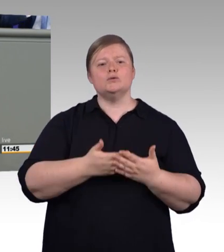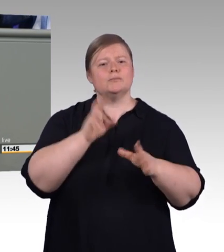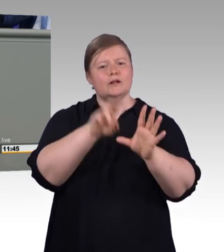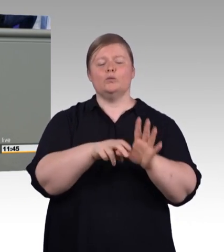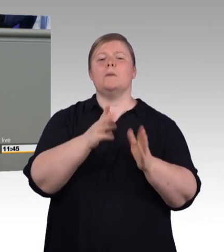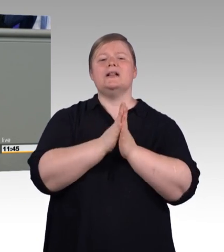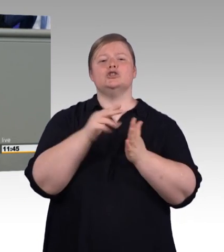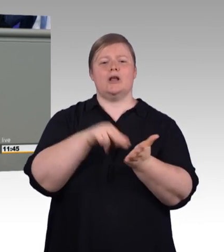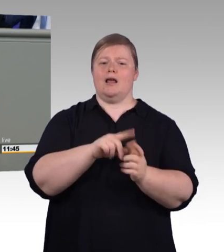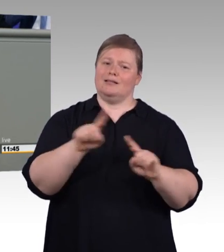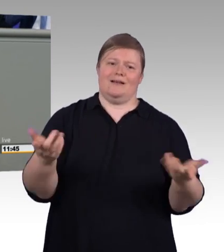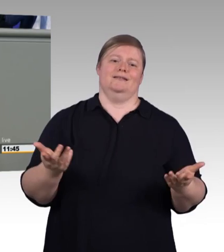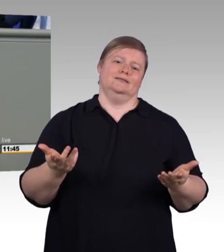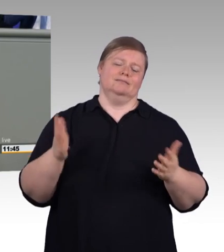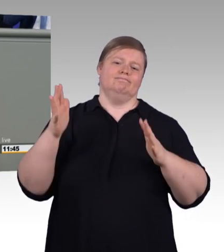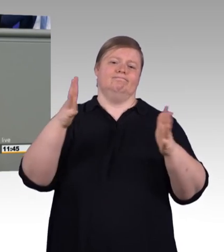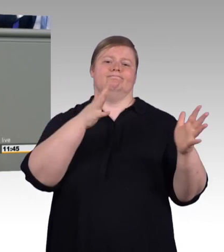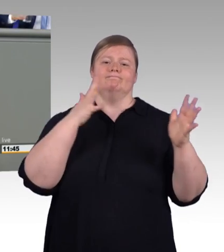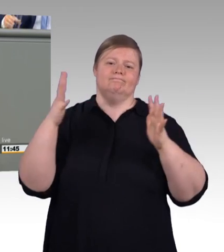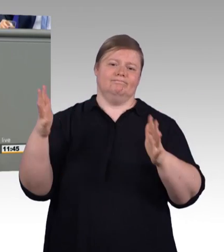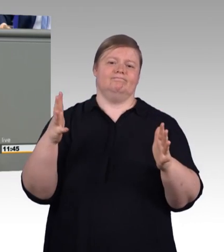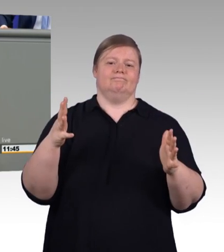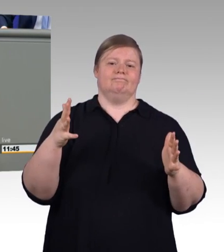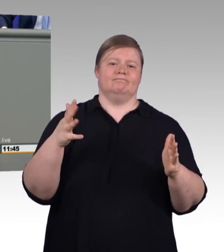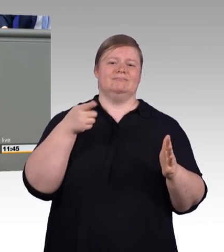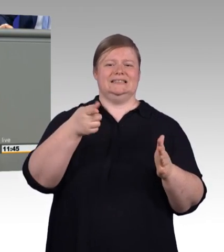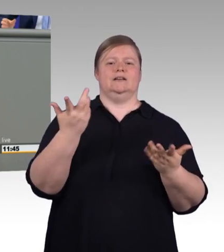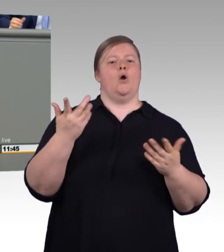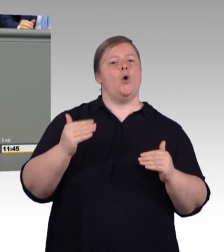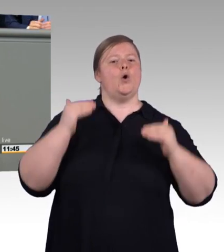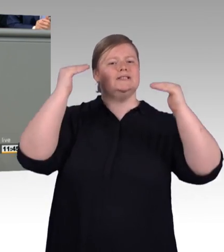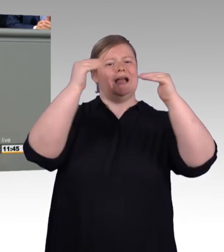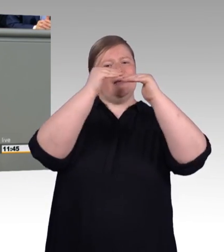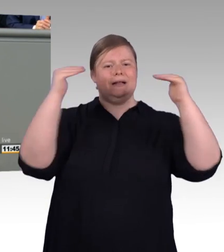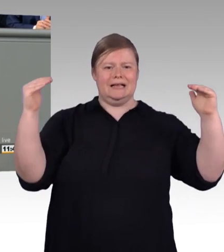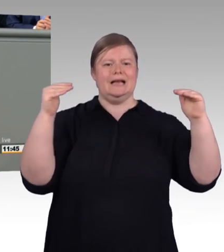auch eine Erhöhung erfolgt, nämlich entlang der durchschnittlichen Erhöhung der Ausbildungsvergütung,